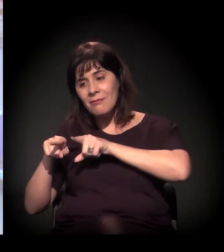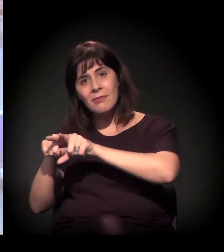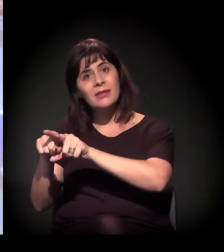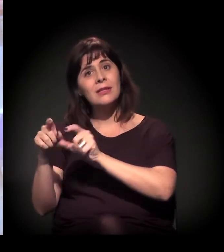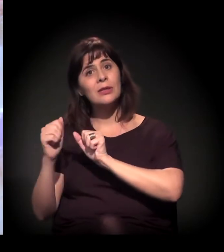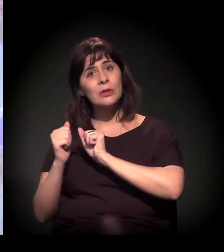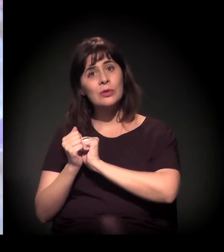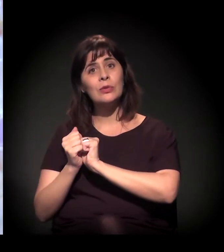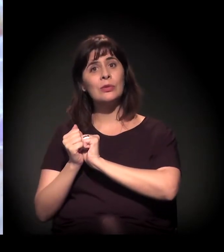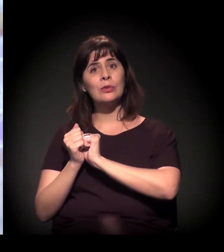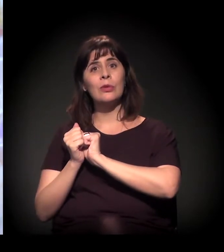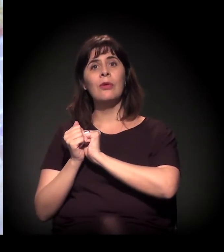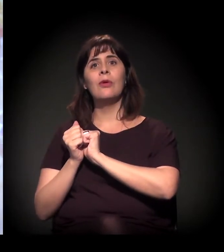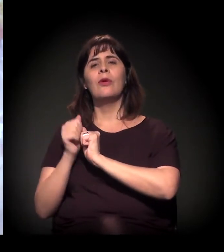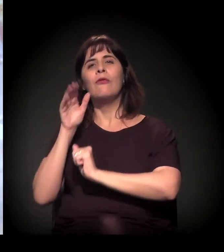os trabalhadores dos serviços,